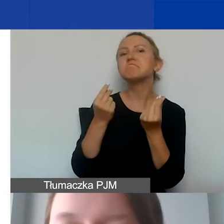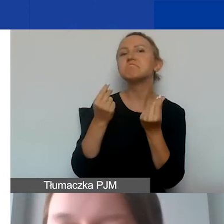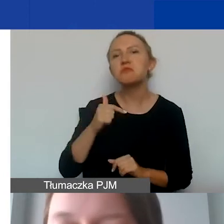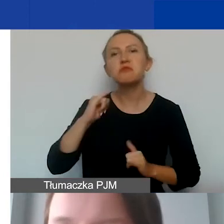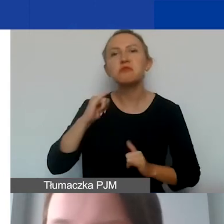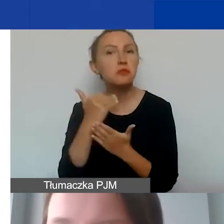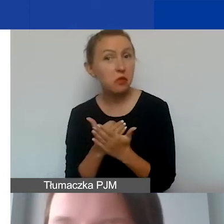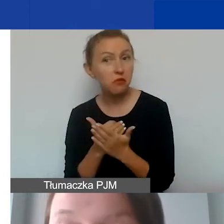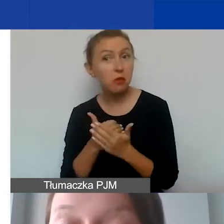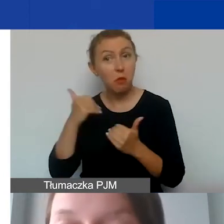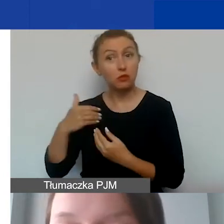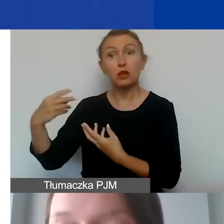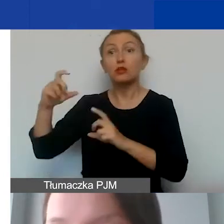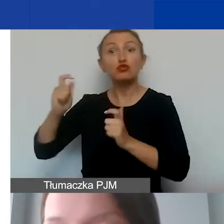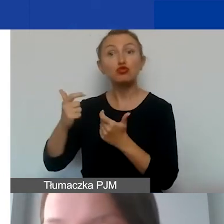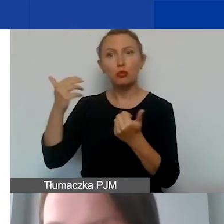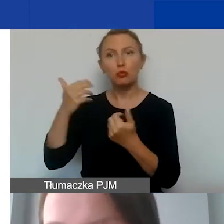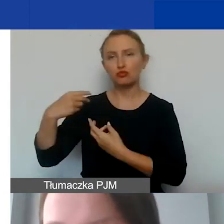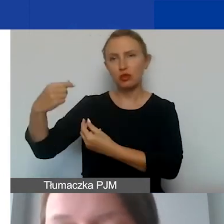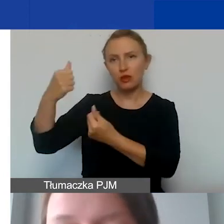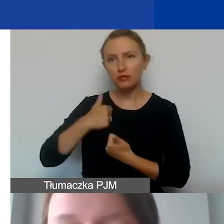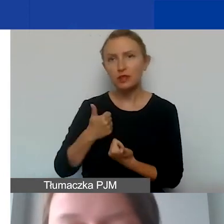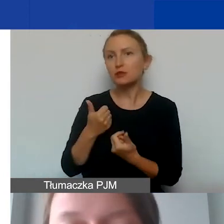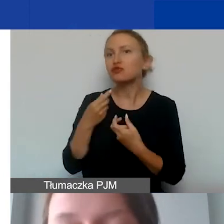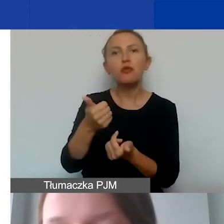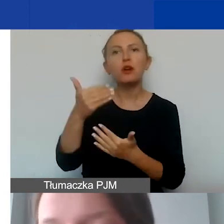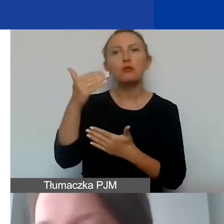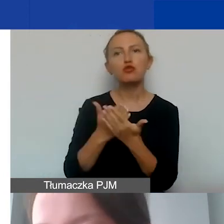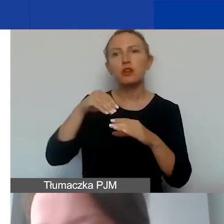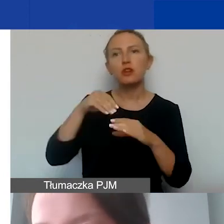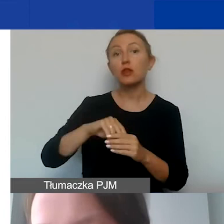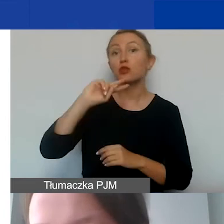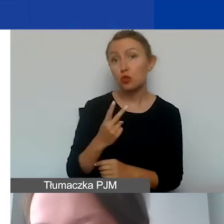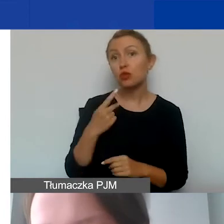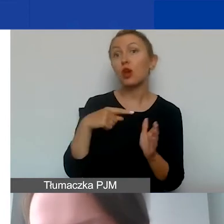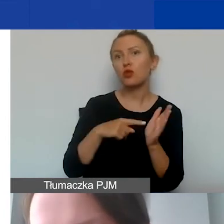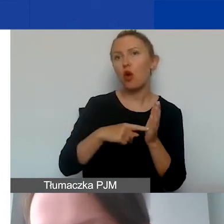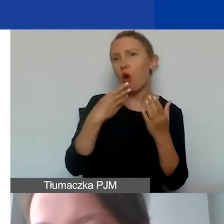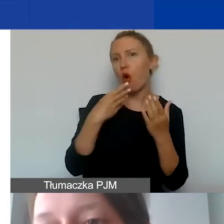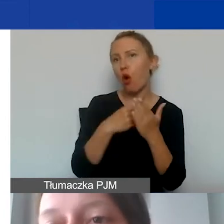Co można finansować w ramach programu? To jest pytanie drugie, dotyczące kosztów kwalifikowanych